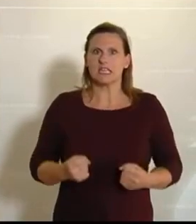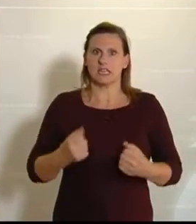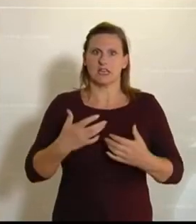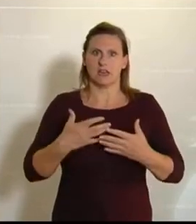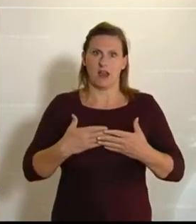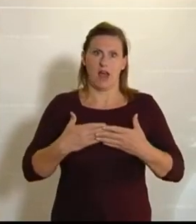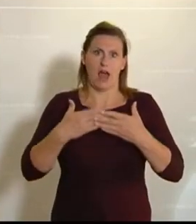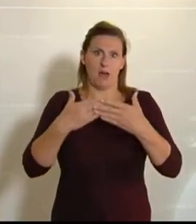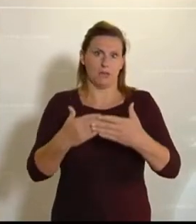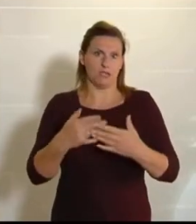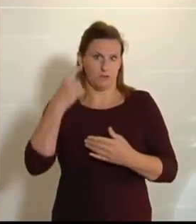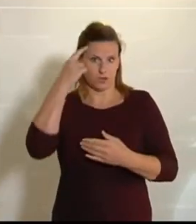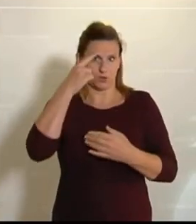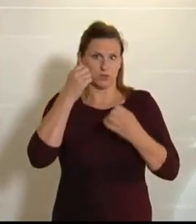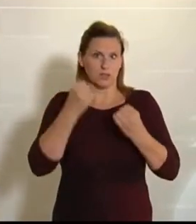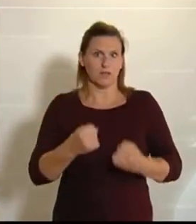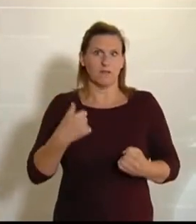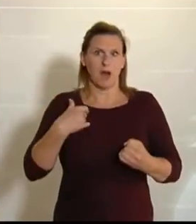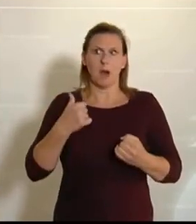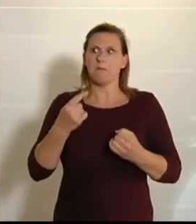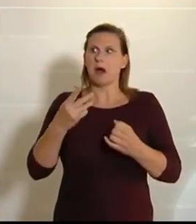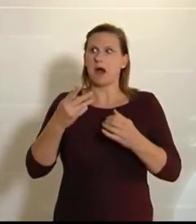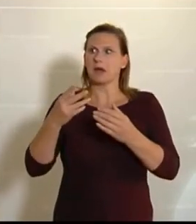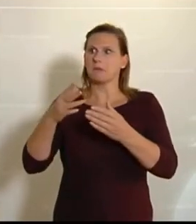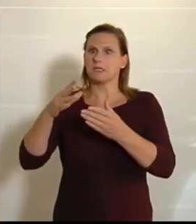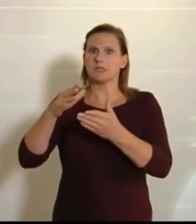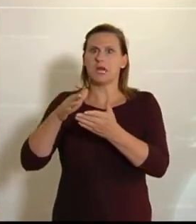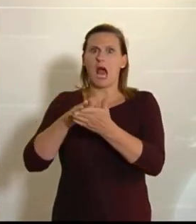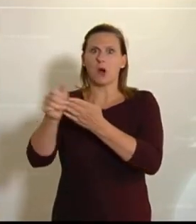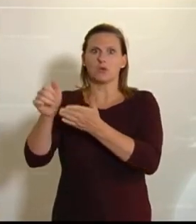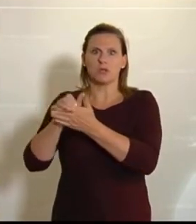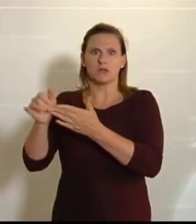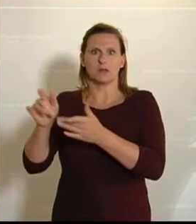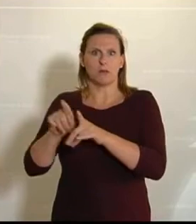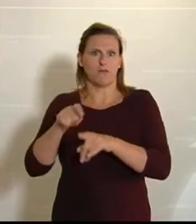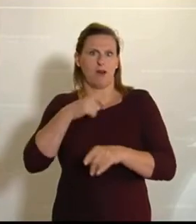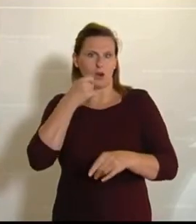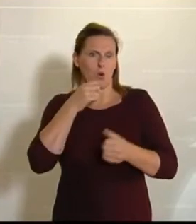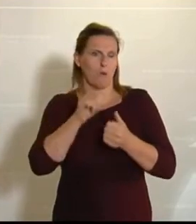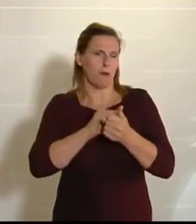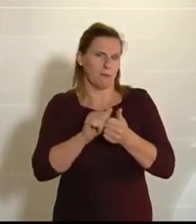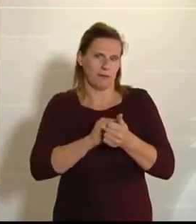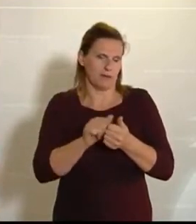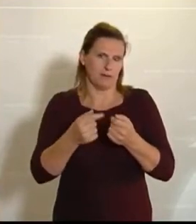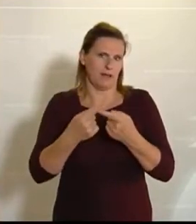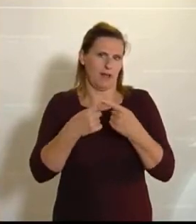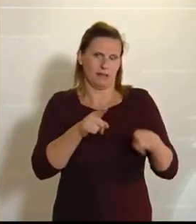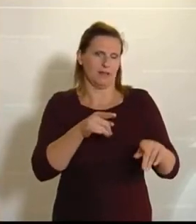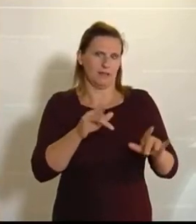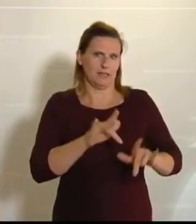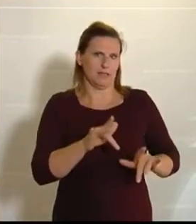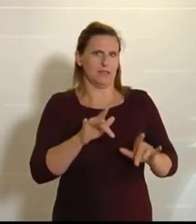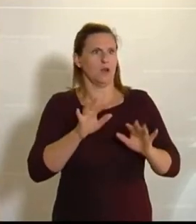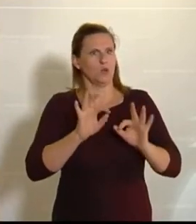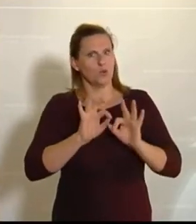Es hat zwar leere Regale gegeben, aber das war dann eher das Klopapier, ansonsten hat das wirklich sehr, sehr gut funktioniert, und da möchte